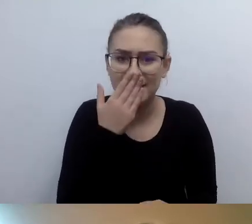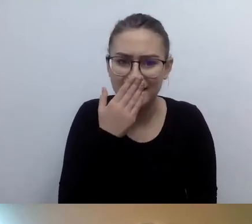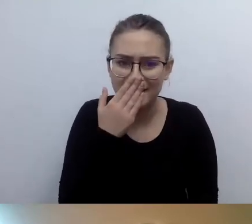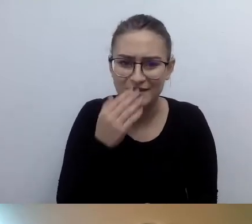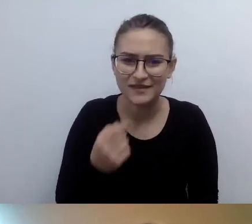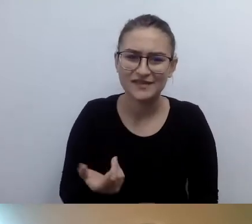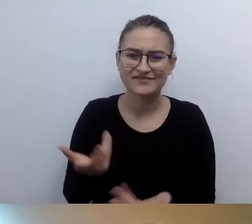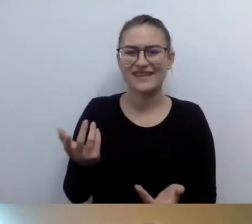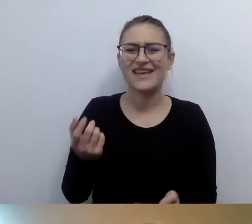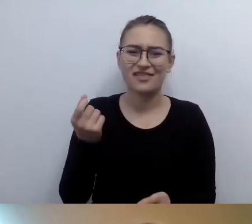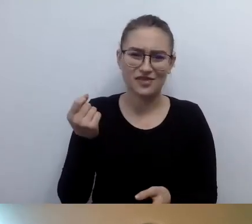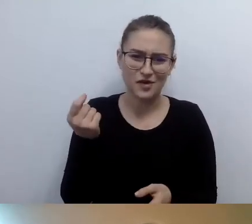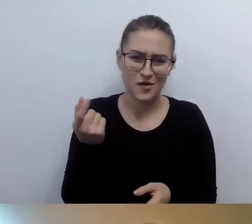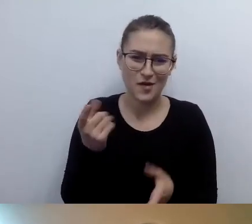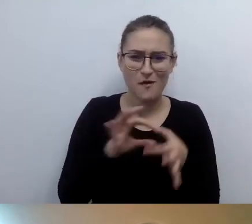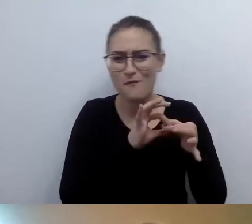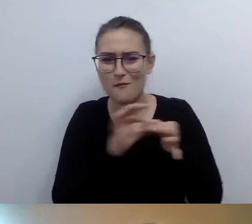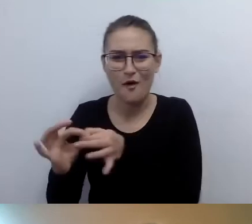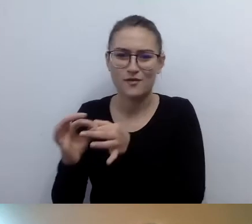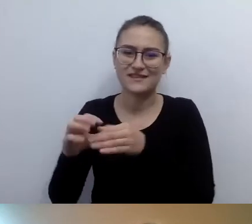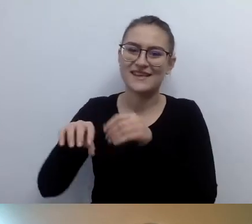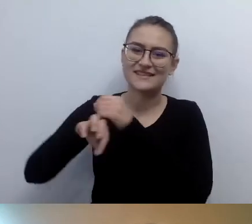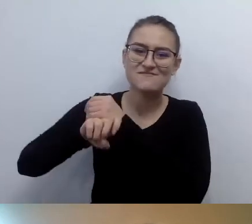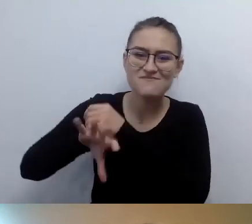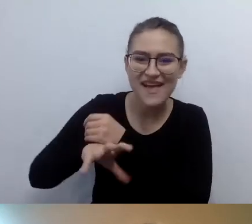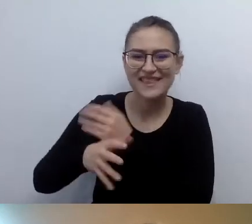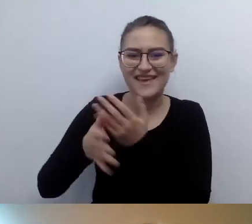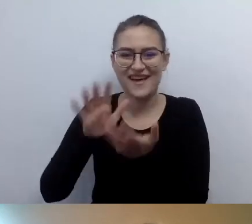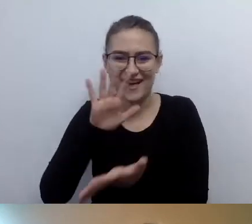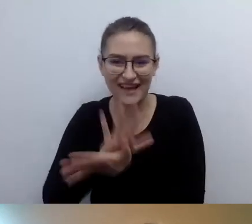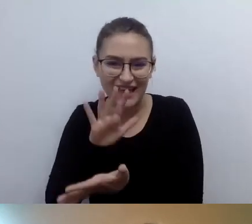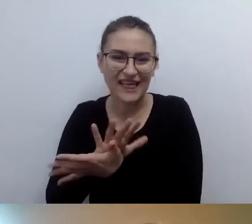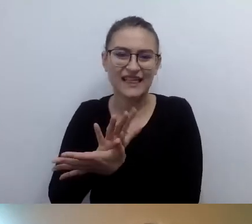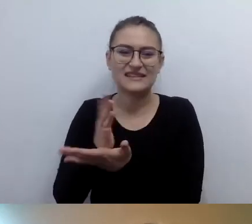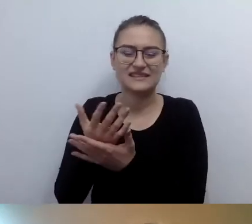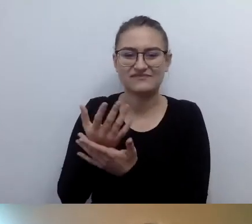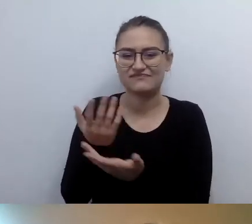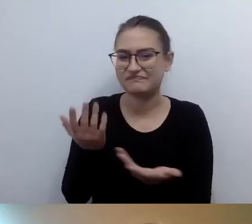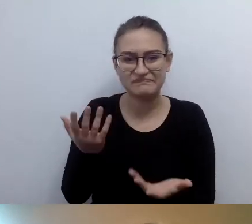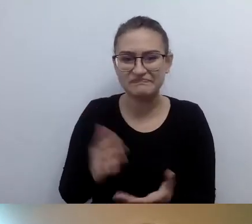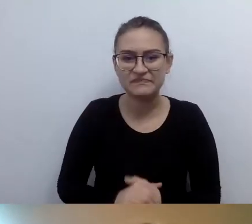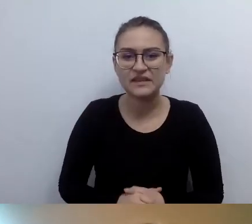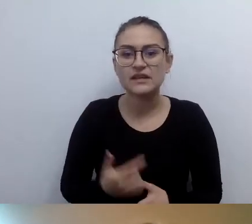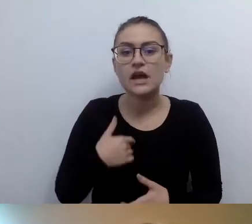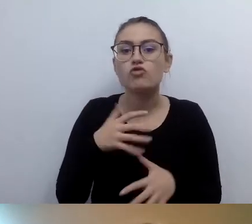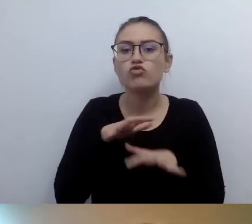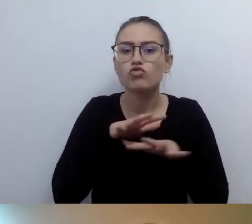Nasz wygląd, kiedy zaczynamy o nim opowiadać... Znam dużo osób, które nie są gotowe na to,